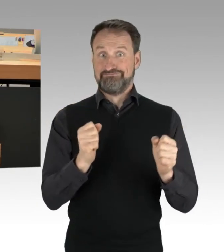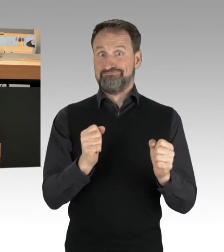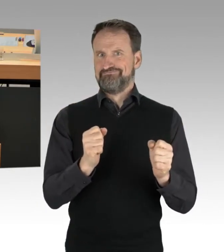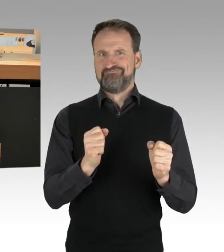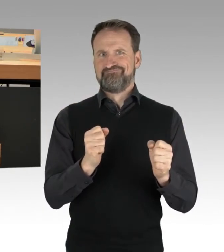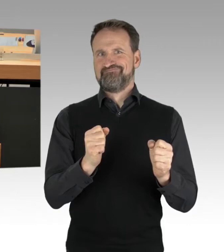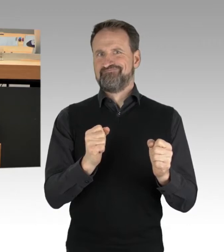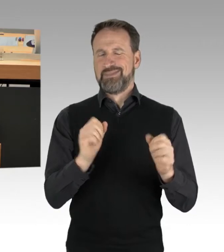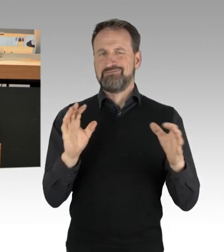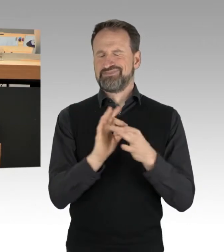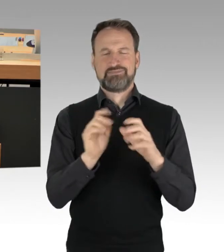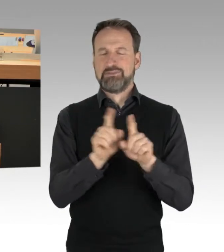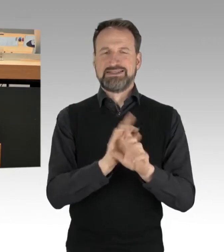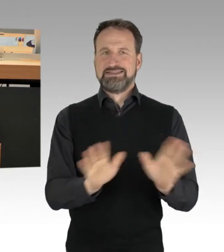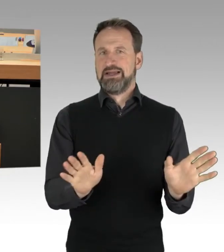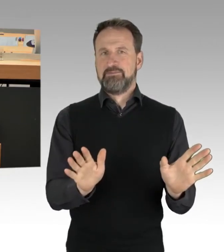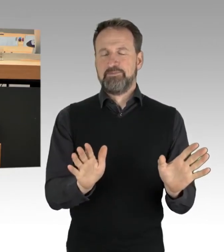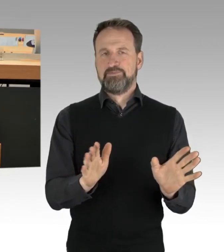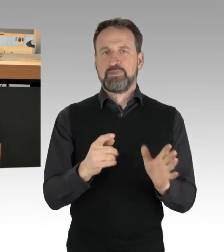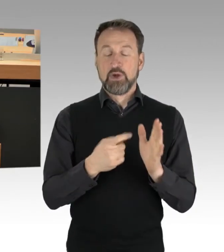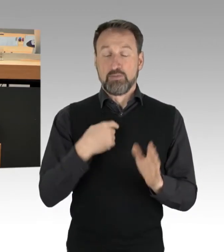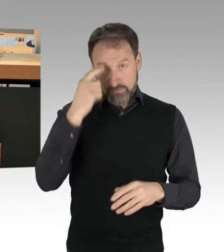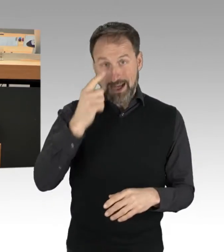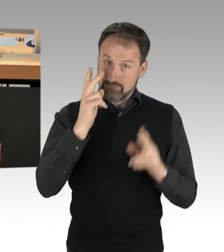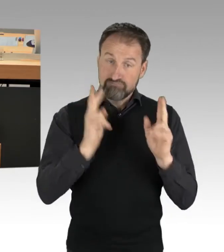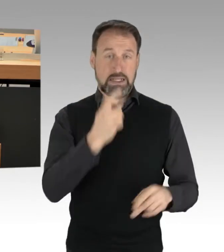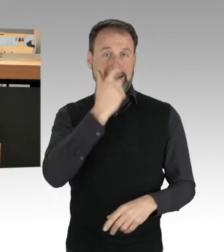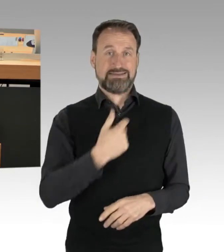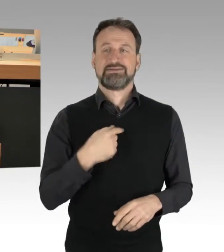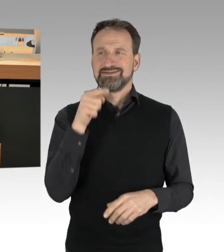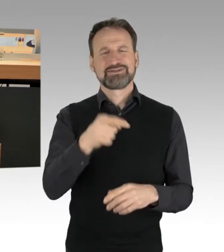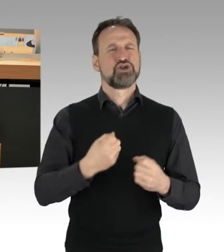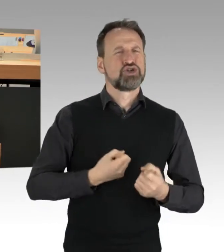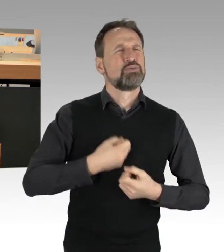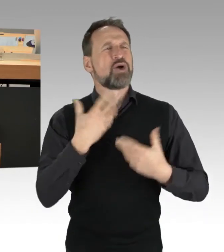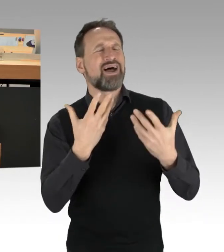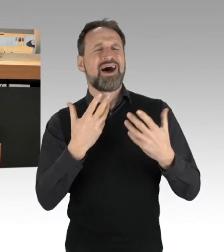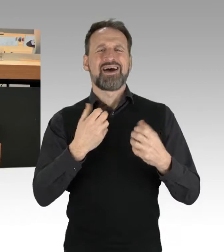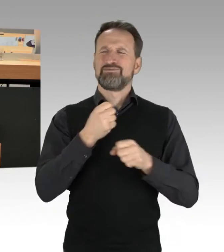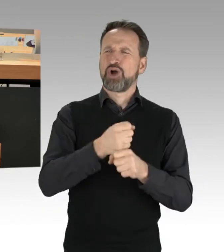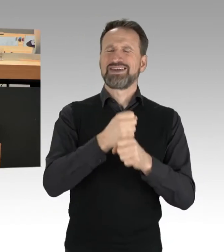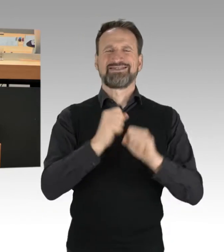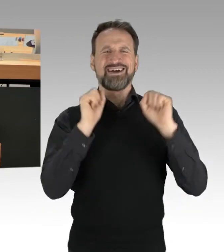dass durch die sogenannten Spontan-Aktionen, die letzten Endes keine sind. Wir haben es gestern in der Abendschau erlebt. Frau Hinrichs hatte angekündigt,